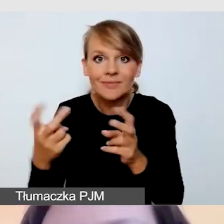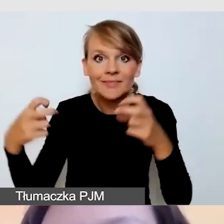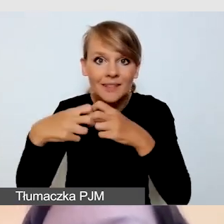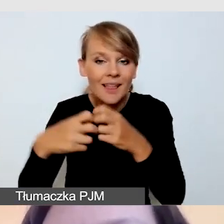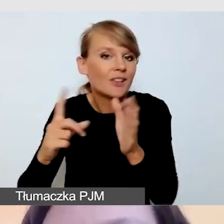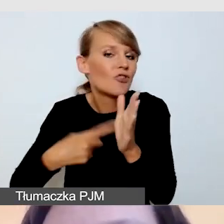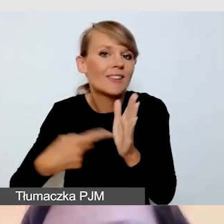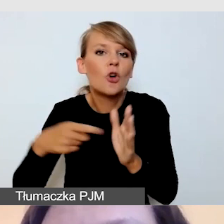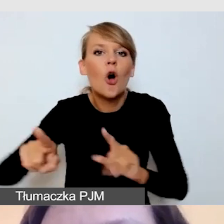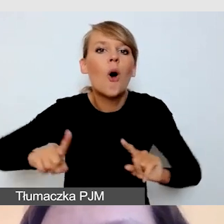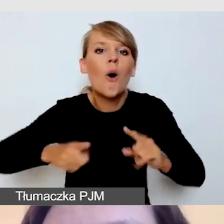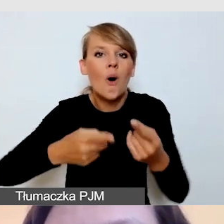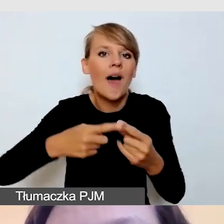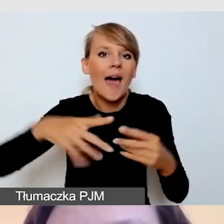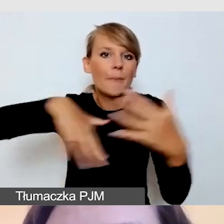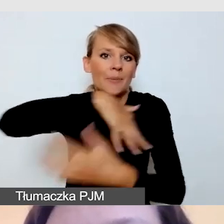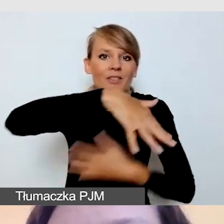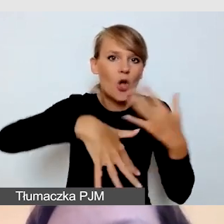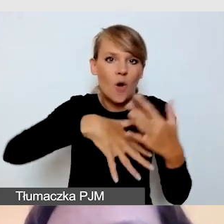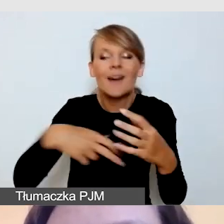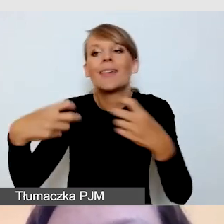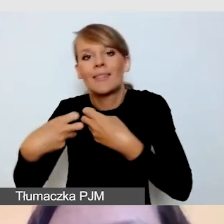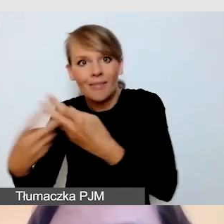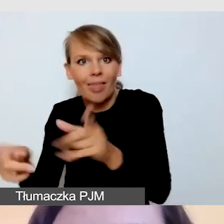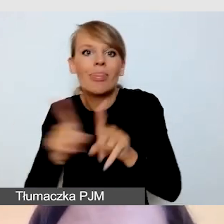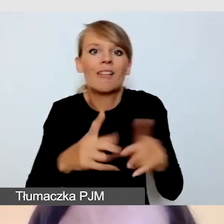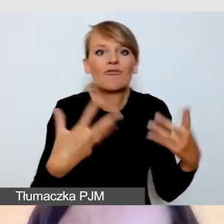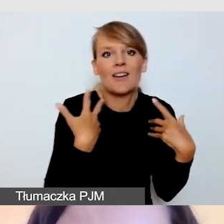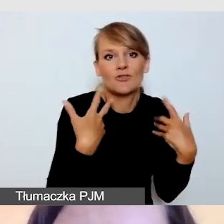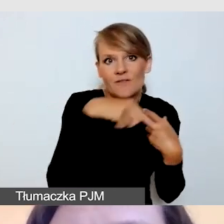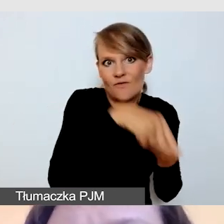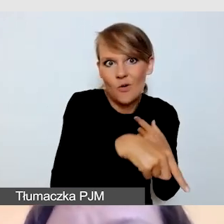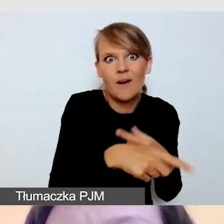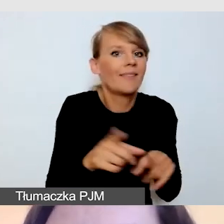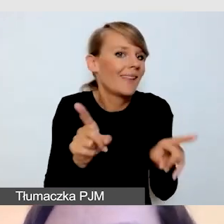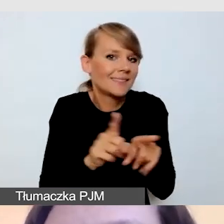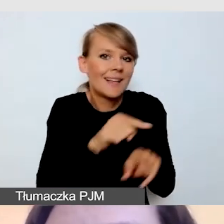I stosujemy do niego wszystkie inne zasady